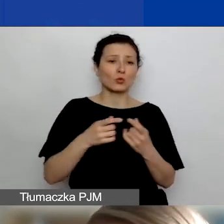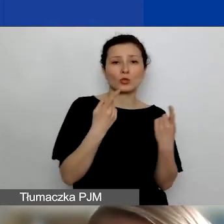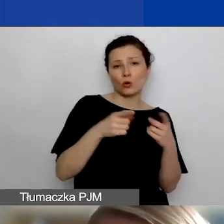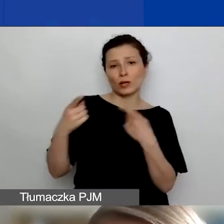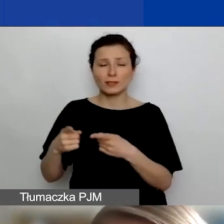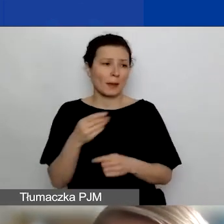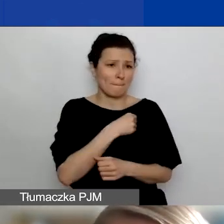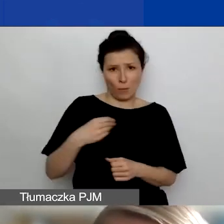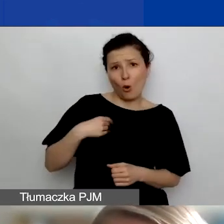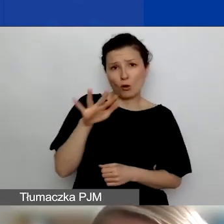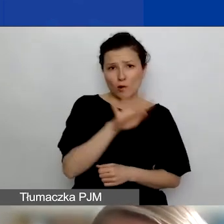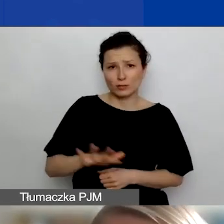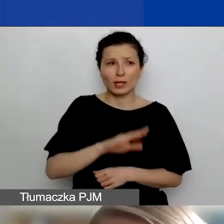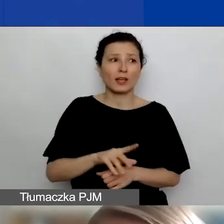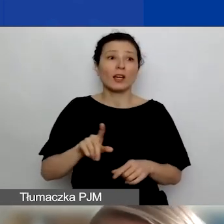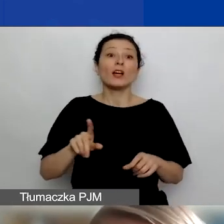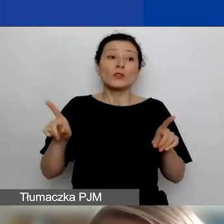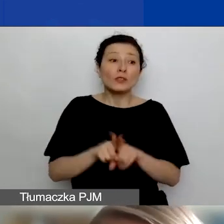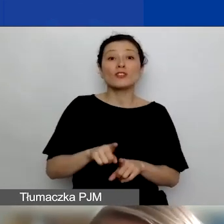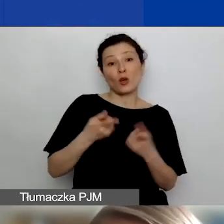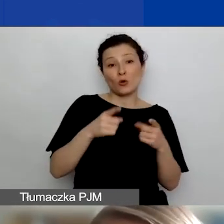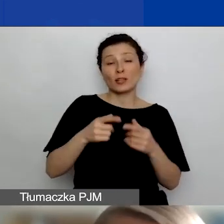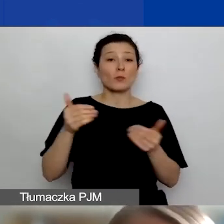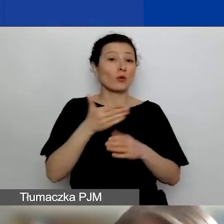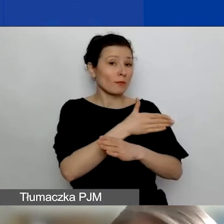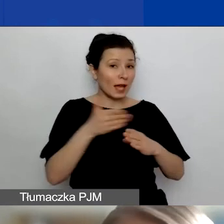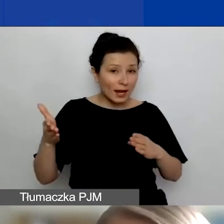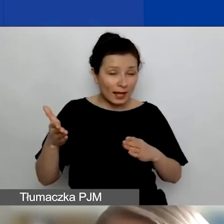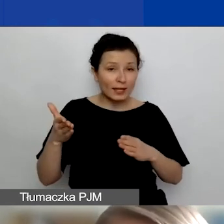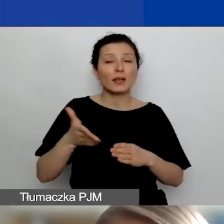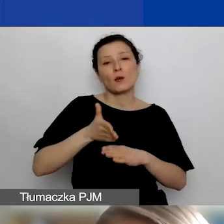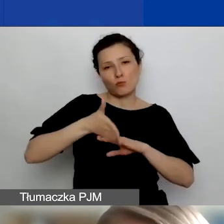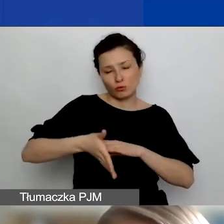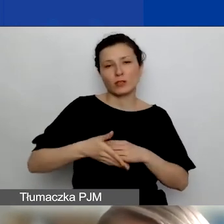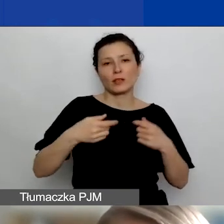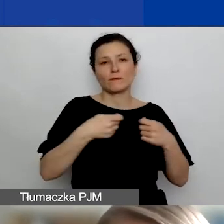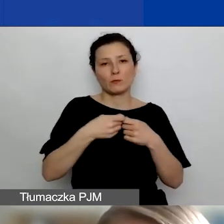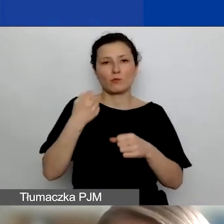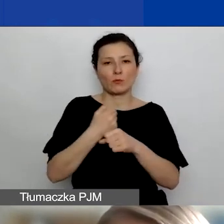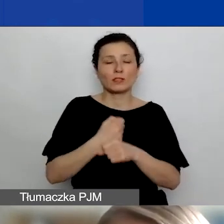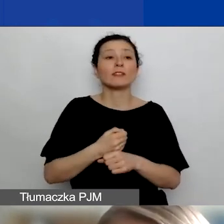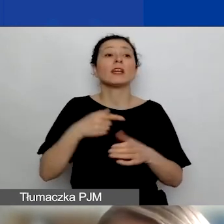które mogą później dalej ze sobą współpracować na rzecz tych obszarów i działań w tych obszarach,